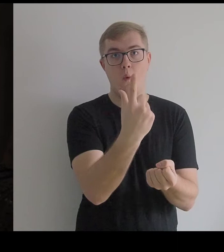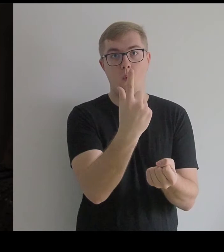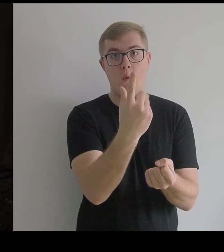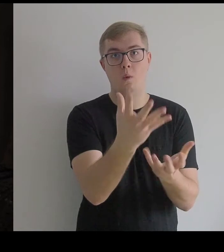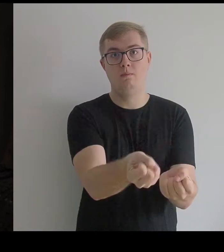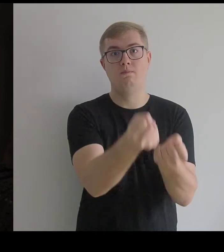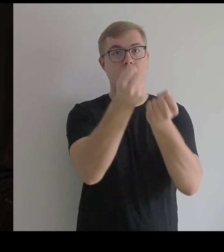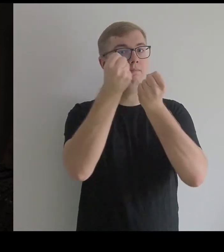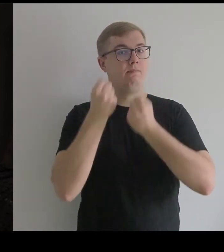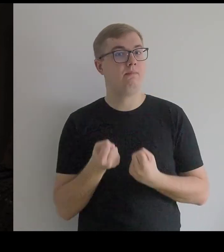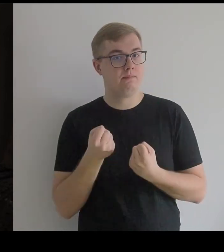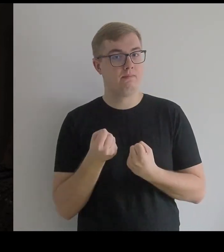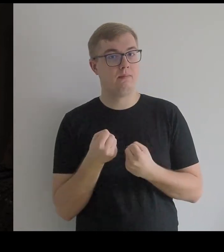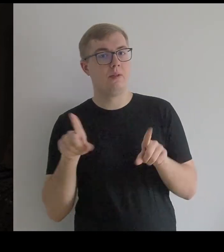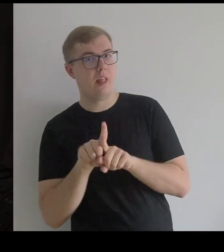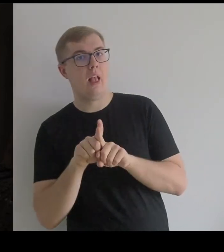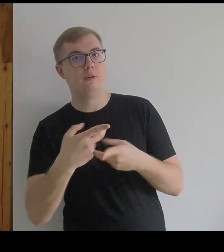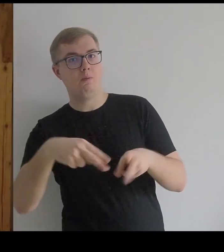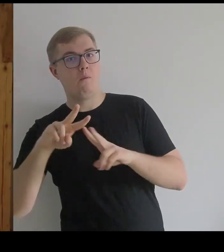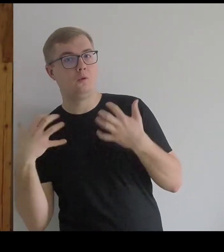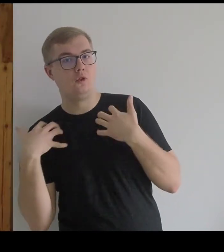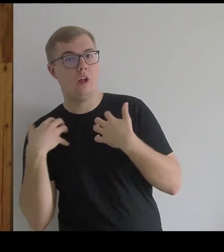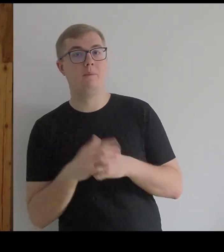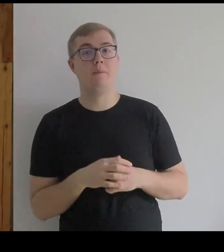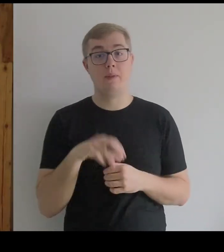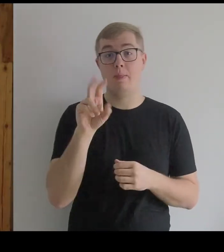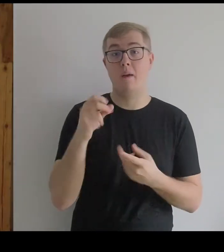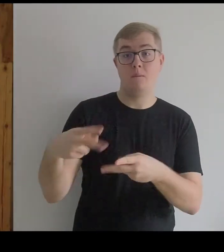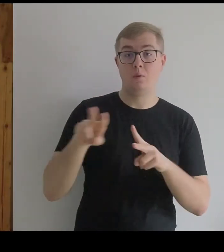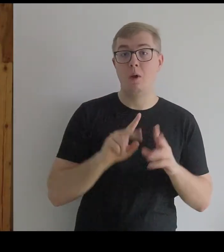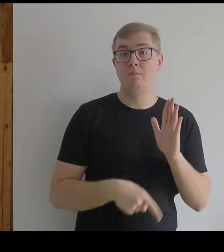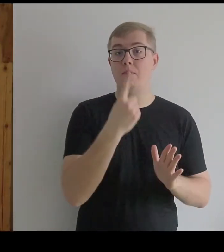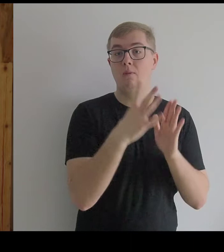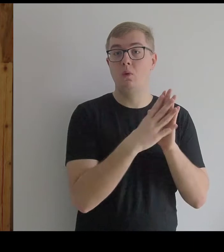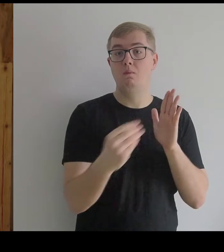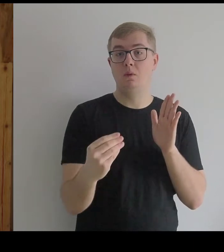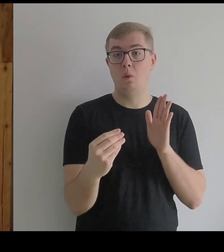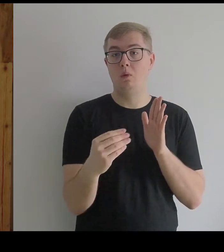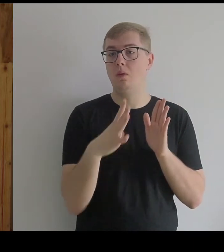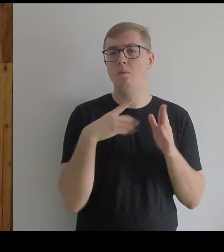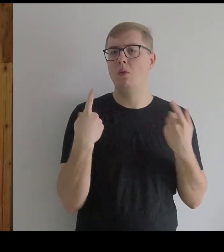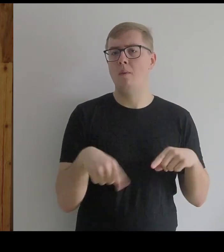I została też "postawiona na nogi". Została postawiona – wróciła z powrotem do pierwowzoru.